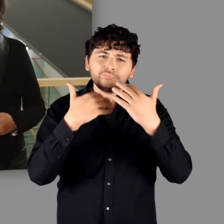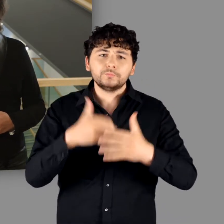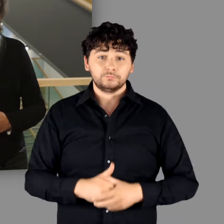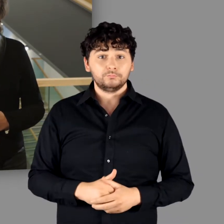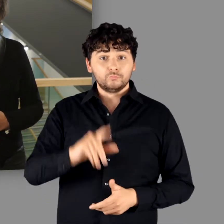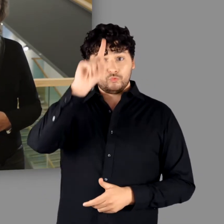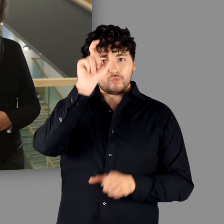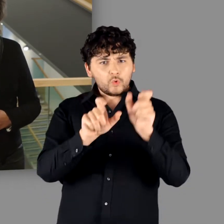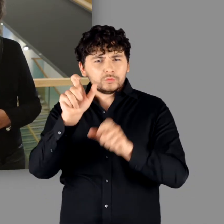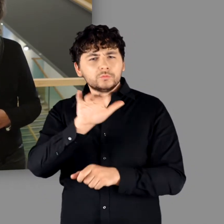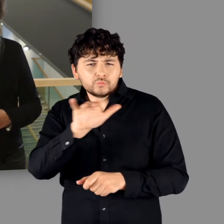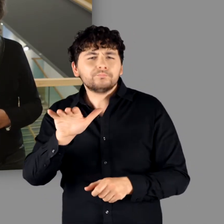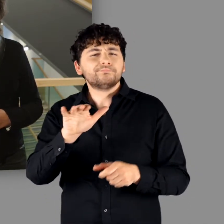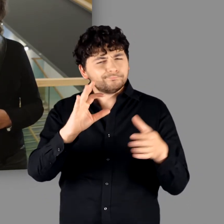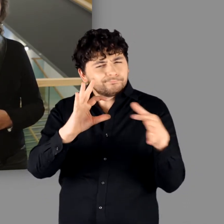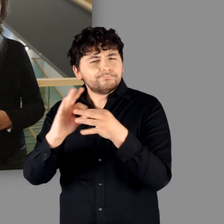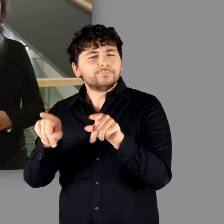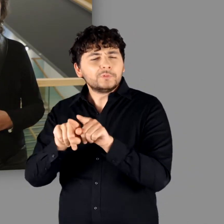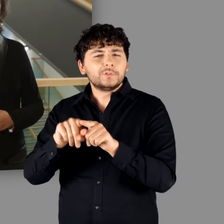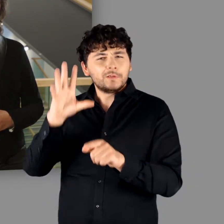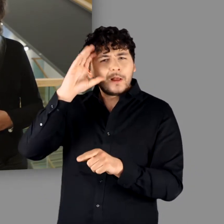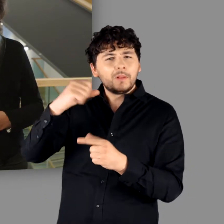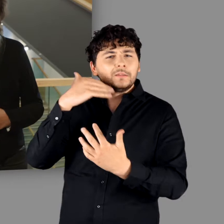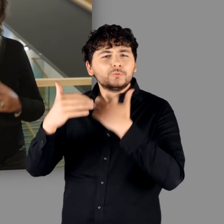„Die Deutschen haben ebenso eine germanische Geschichte wie